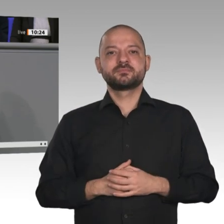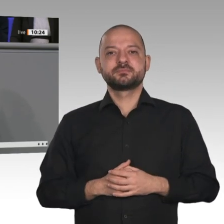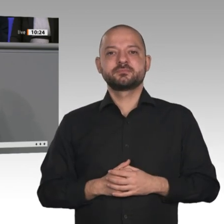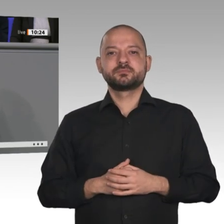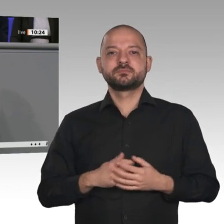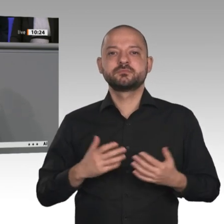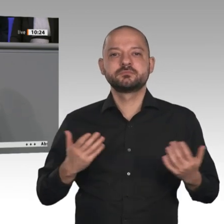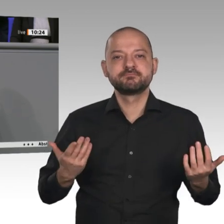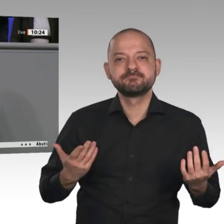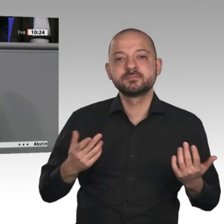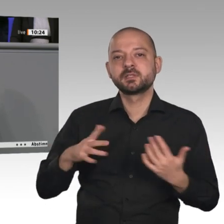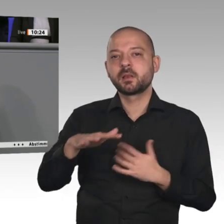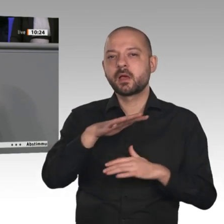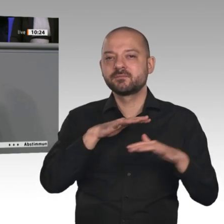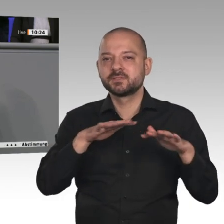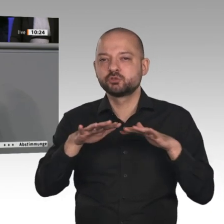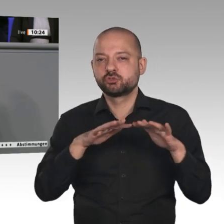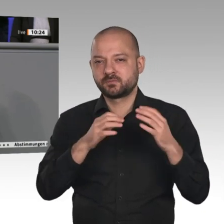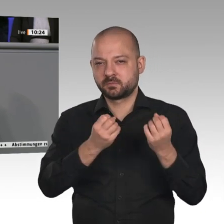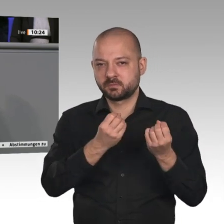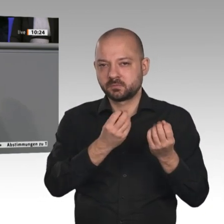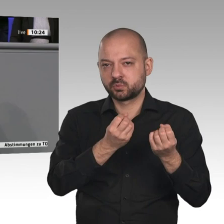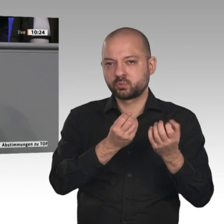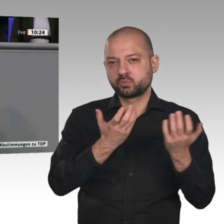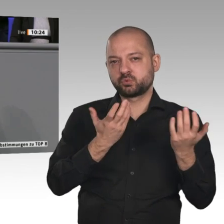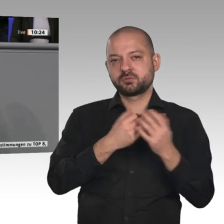Ort haben wir die Möglichkeit, regionale Produkte wieder zu stärken. Damit findet